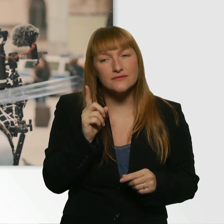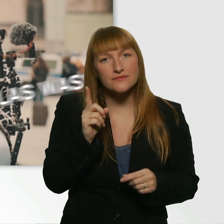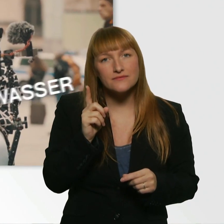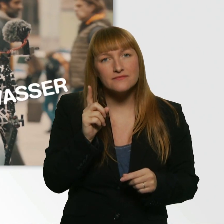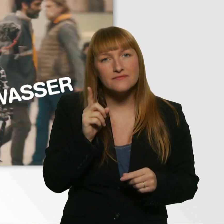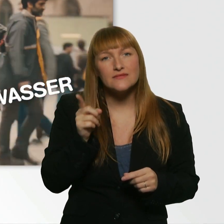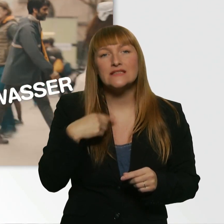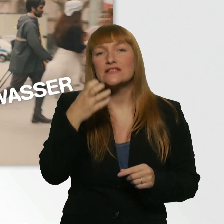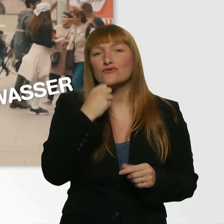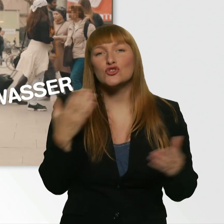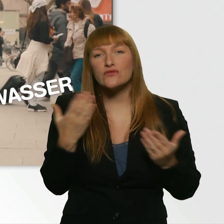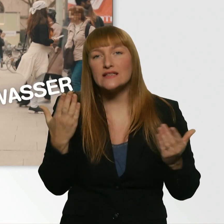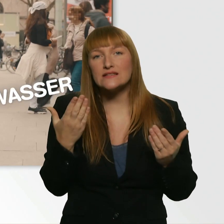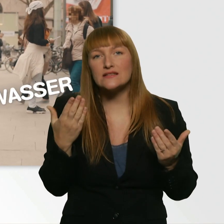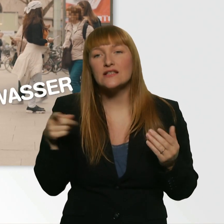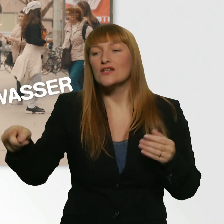wenn du vorne an der Tür nach nem Glas Wasser fragst.